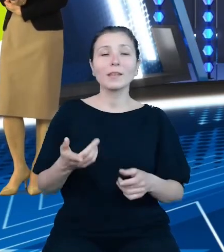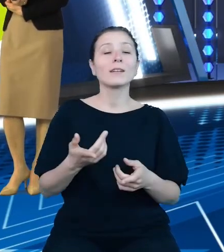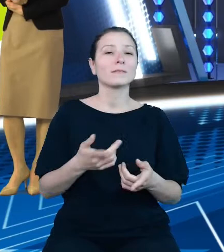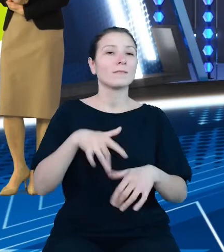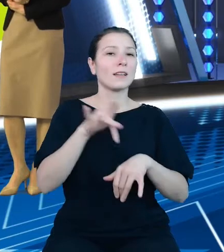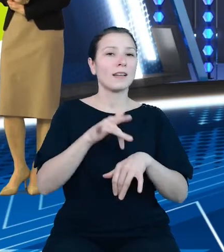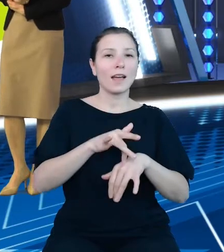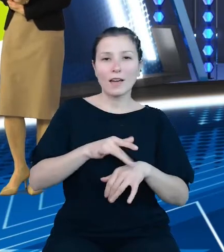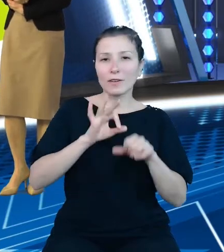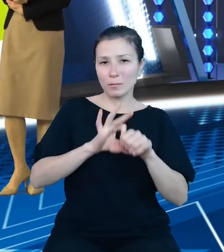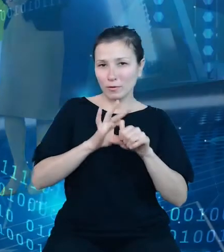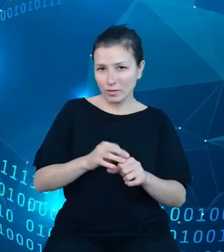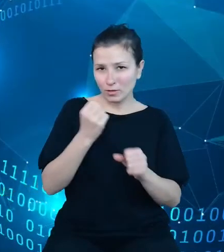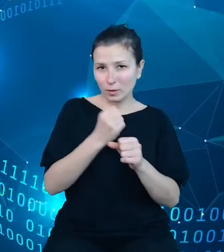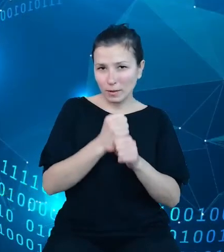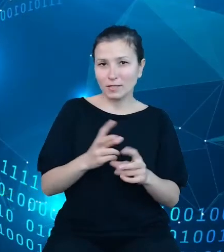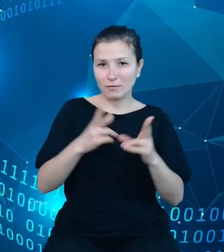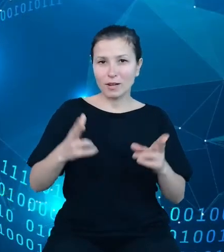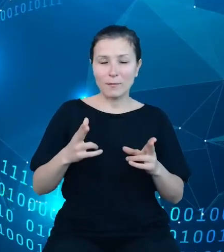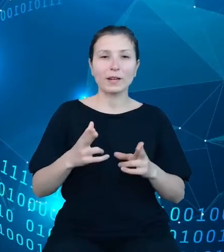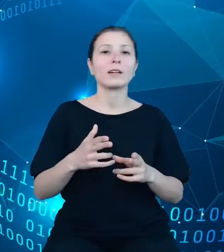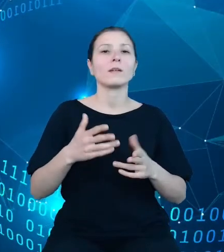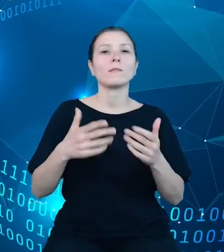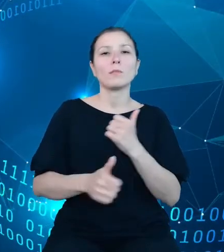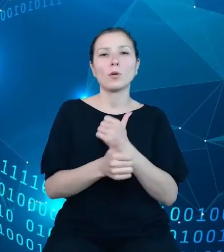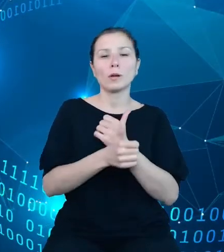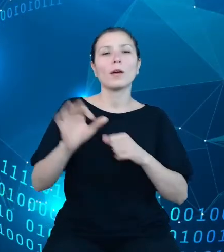projektu Otwarte Dane Plus. Prace nad tym produktem niestety nie zostały